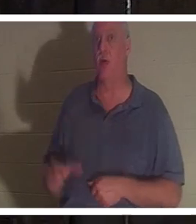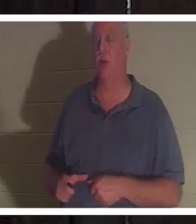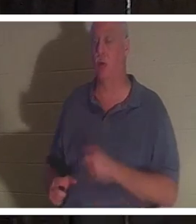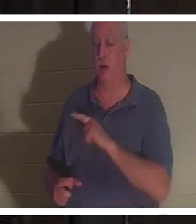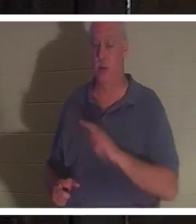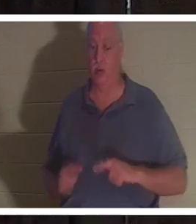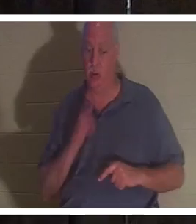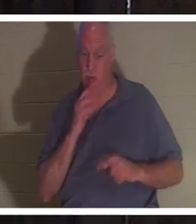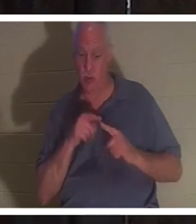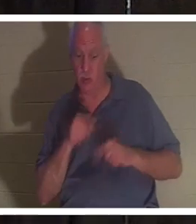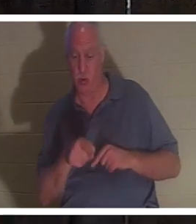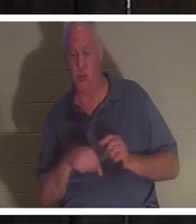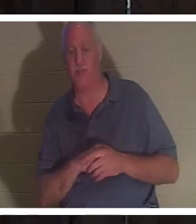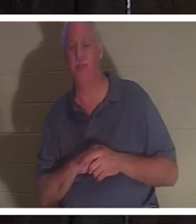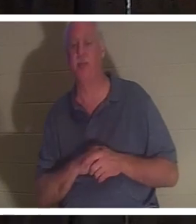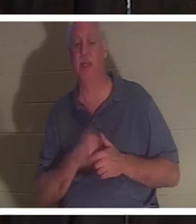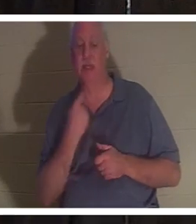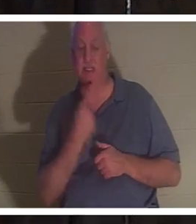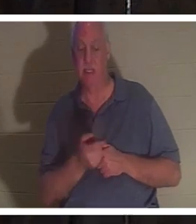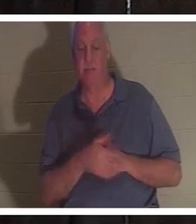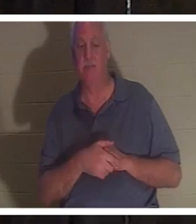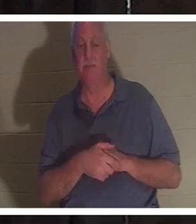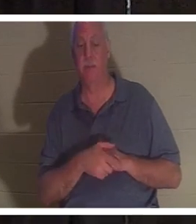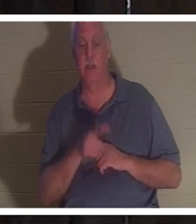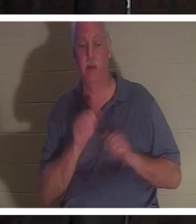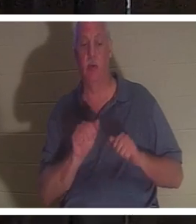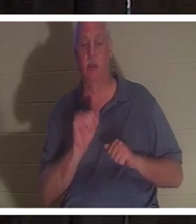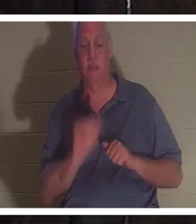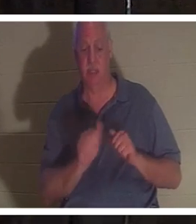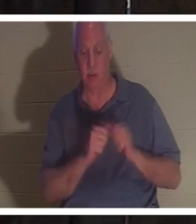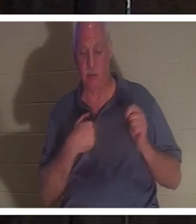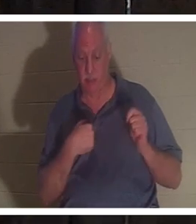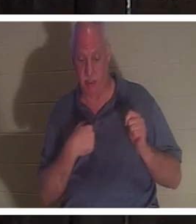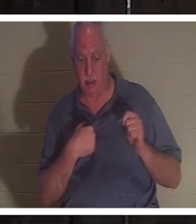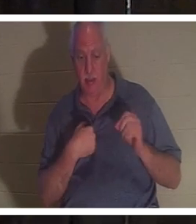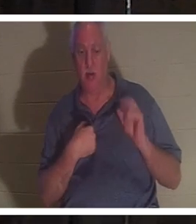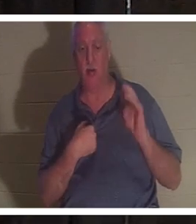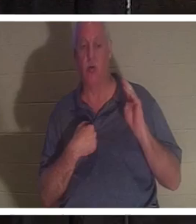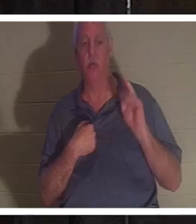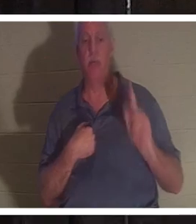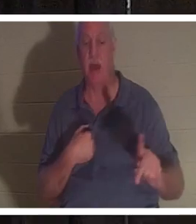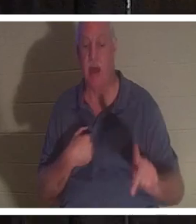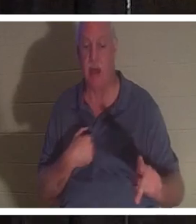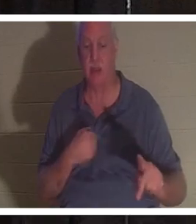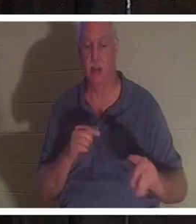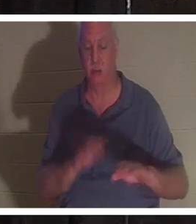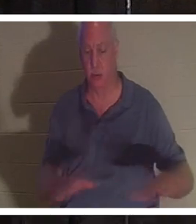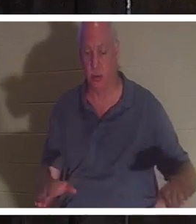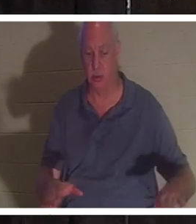ней и сказал, что ты можешь остаться со Мной, а можешь вернуться к своим детям. У нее было четверо